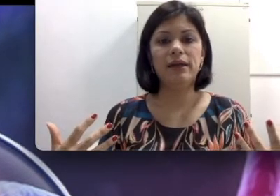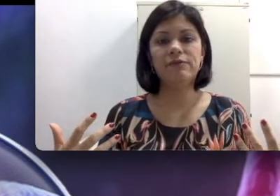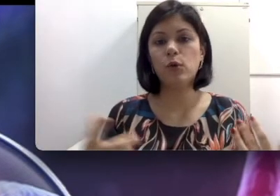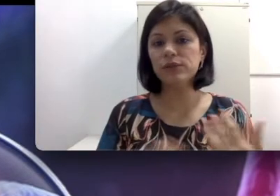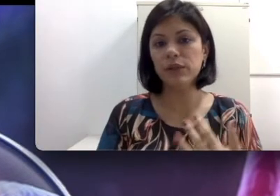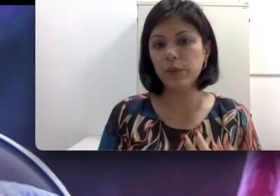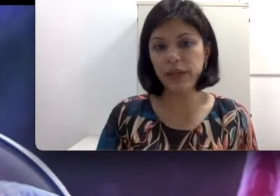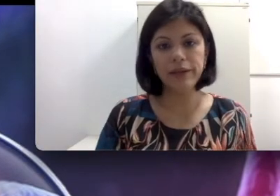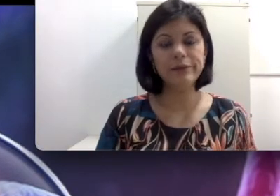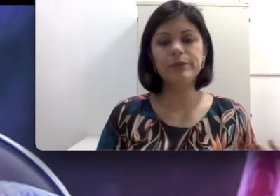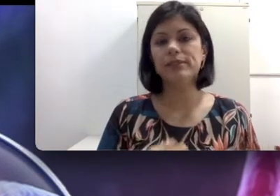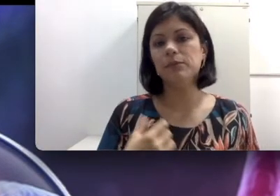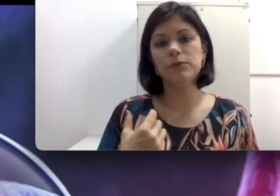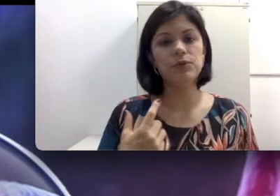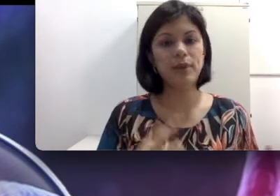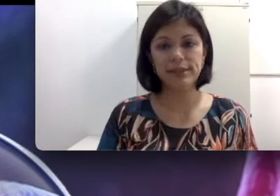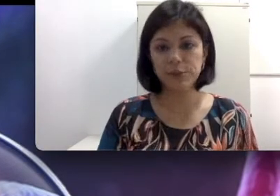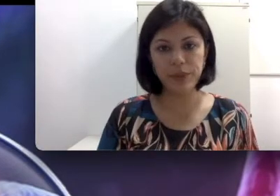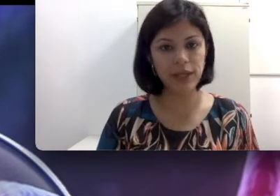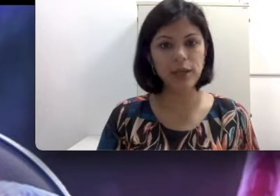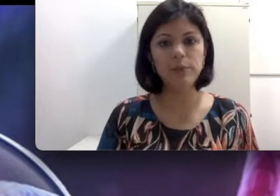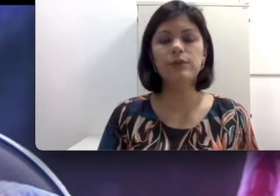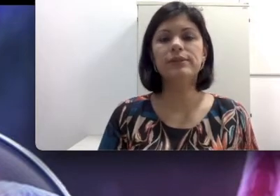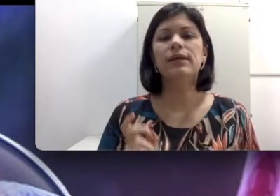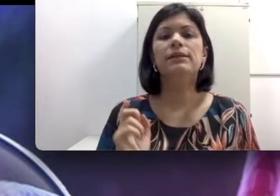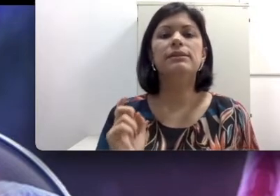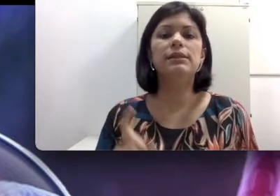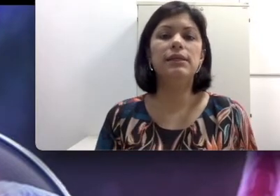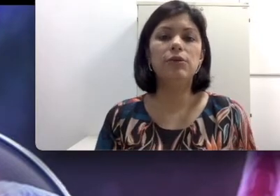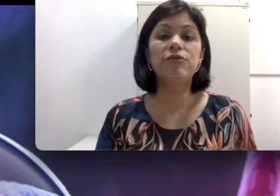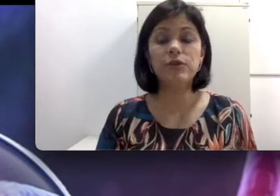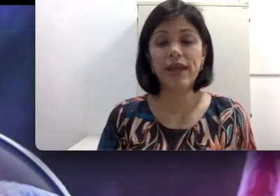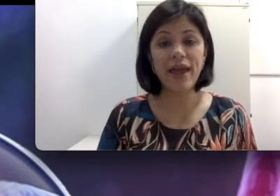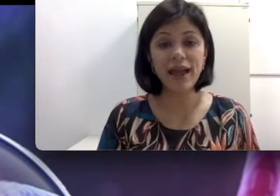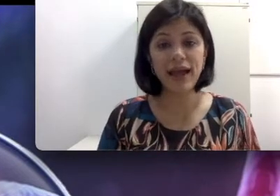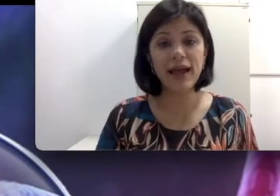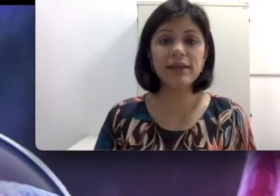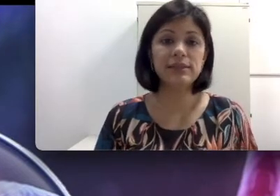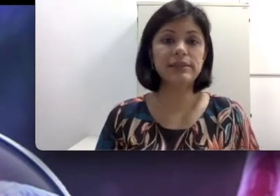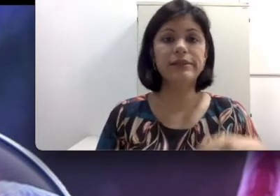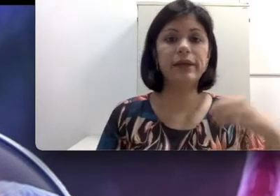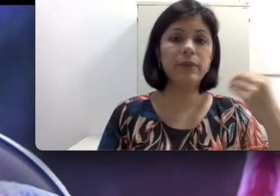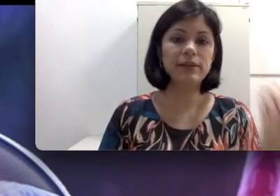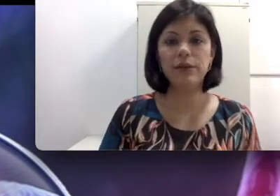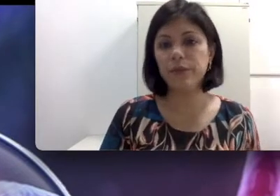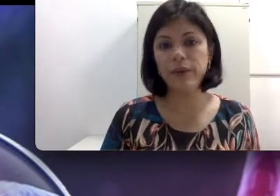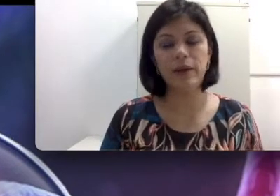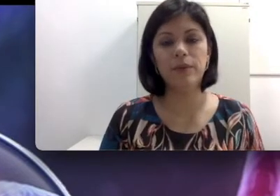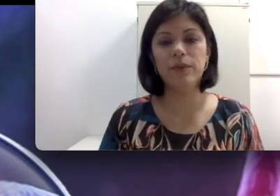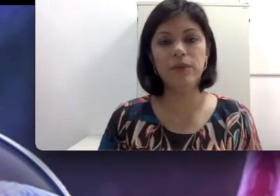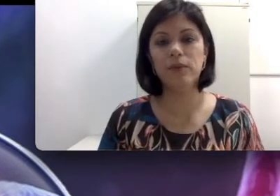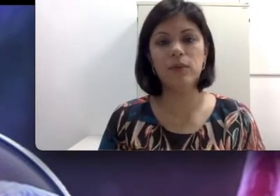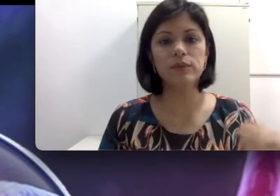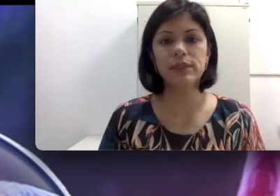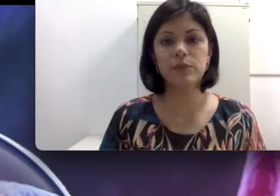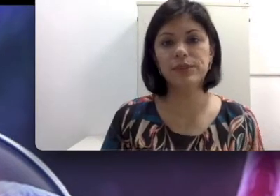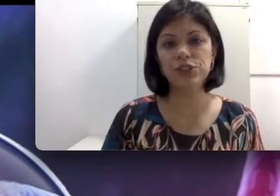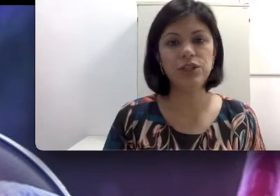por exemplo os seus pais são primos, se o fator Rh, se a mãe tem um sangue positivo